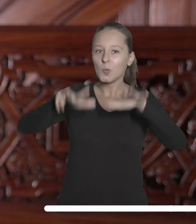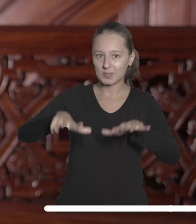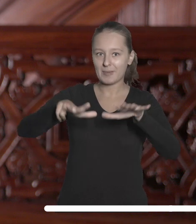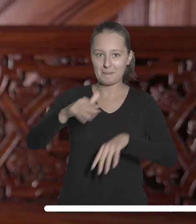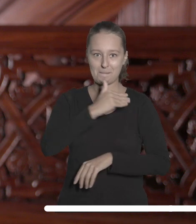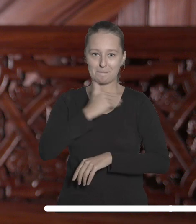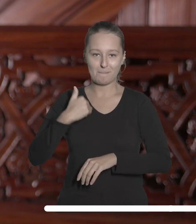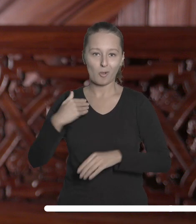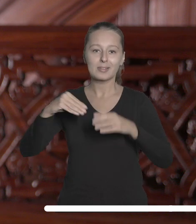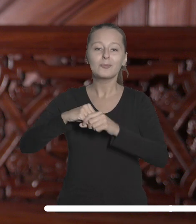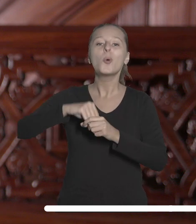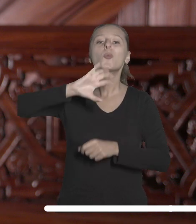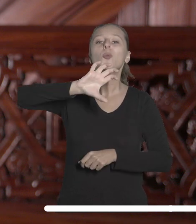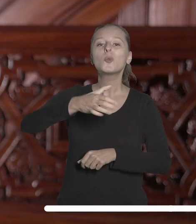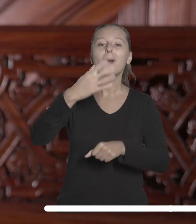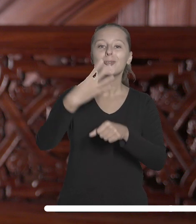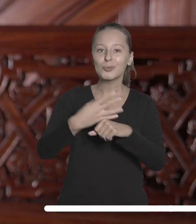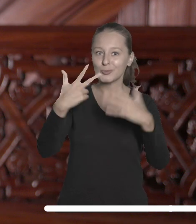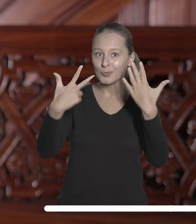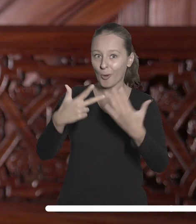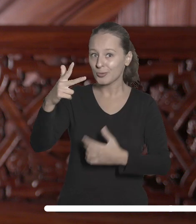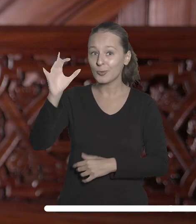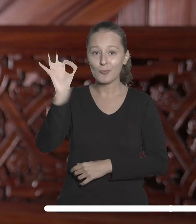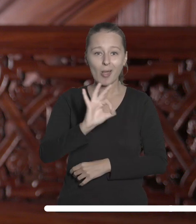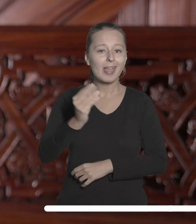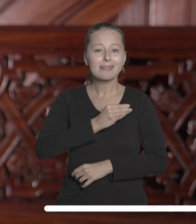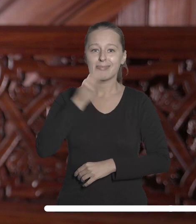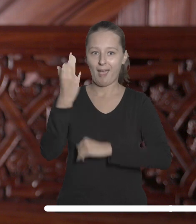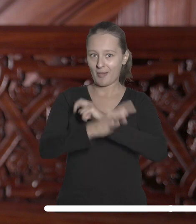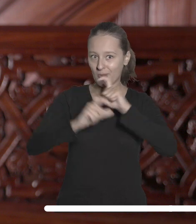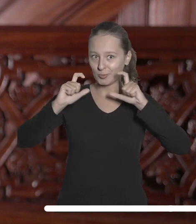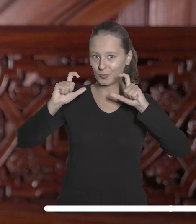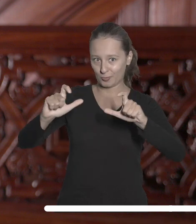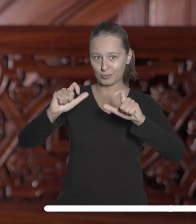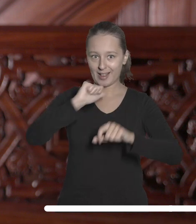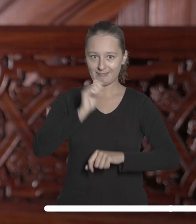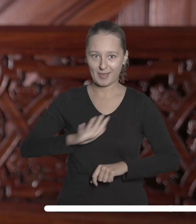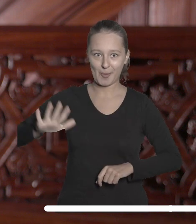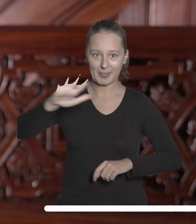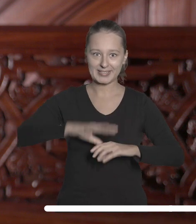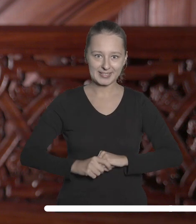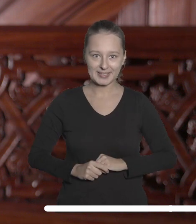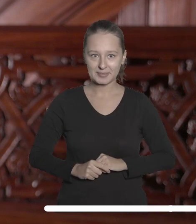w Polsce i znalazła się w grupie 48% najlepszych uczelni europejskich.